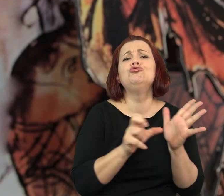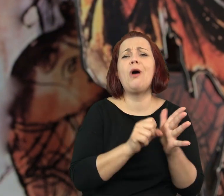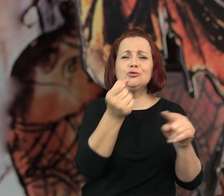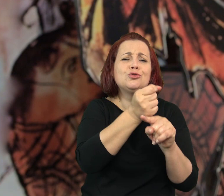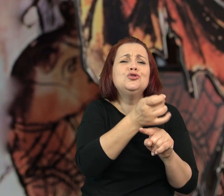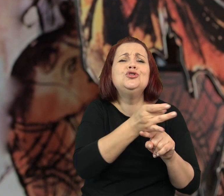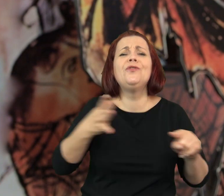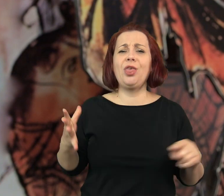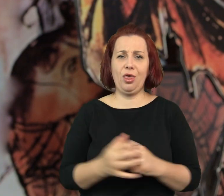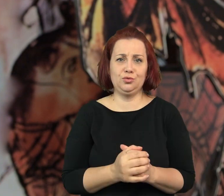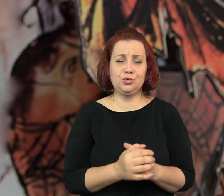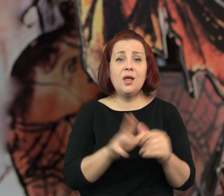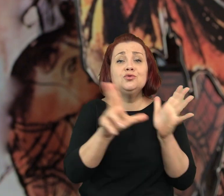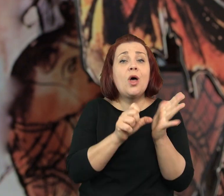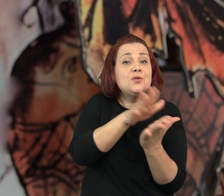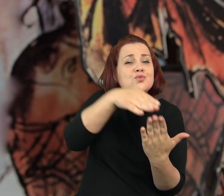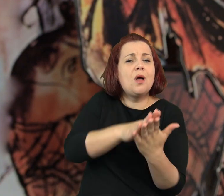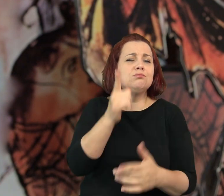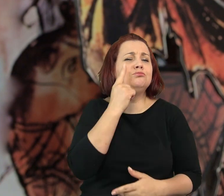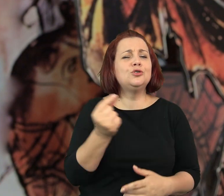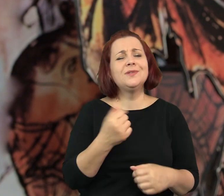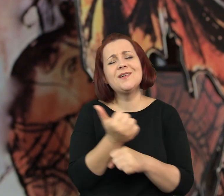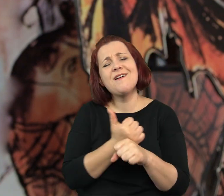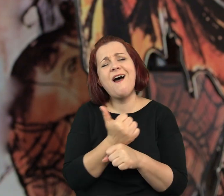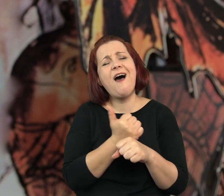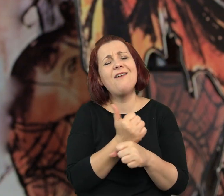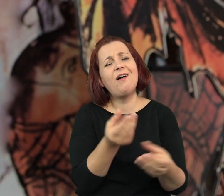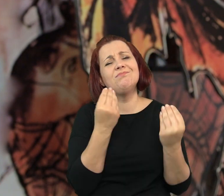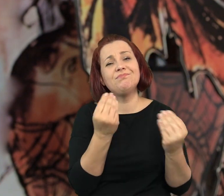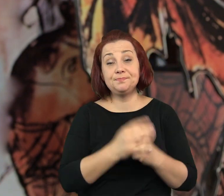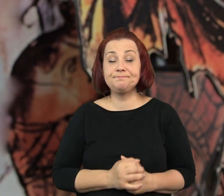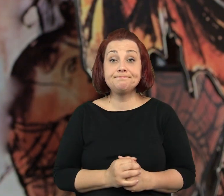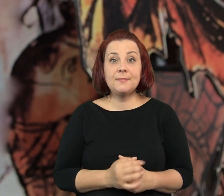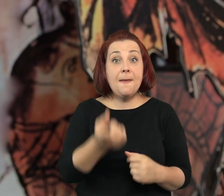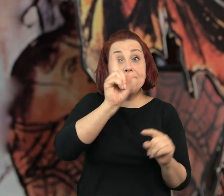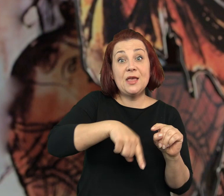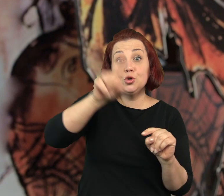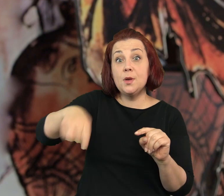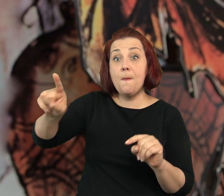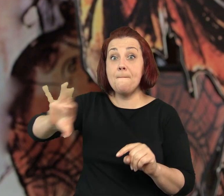Ciasteczka zawsze świeże, sernik palce lizać, no i ta kawa - rozmarzyła się babcia.